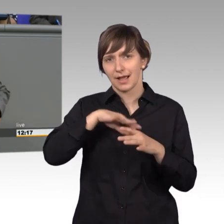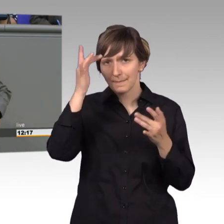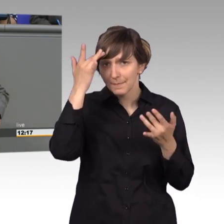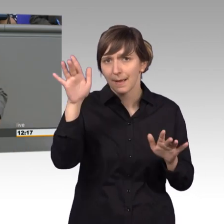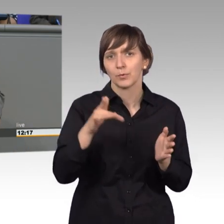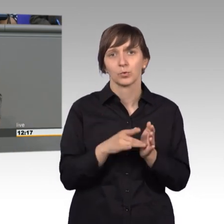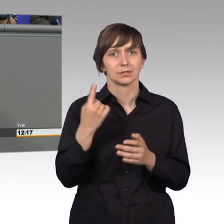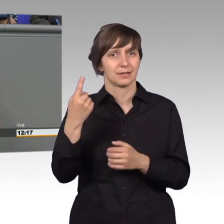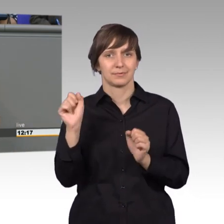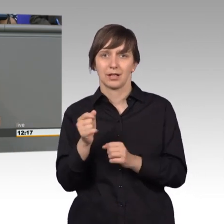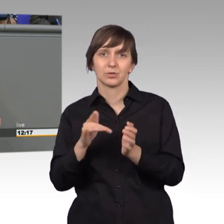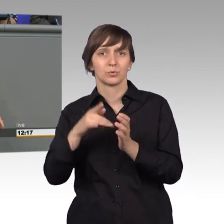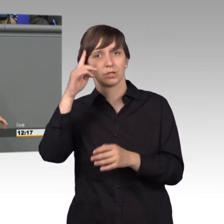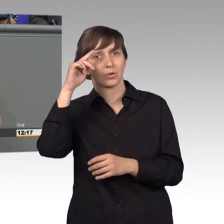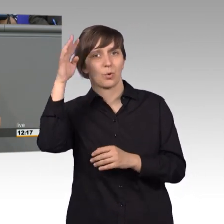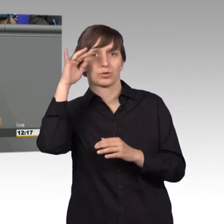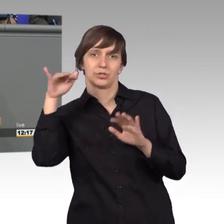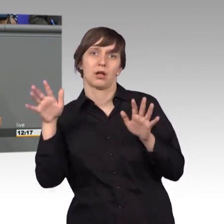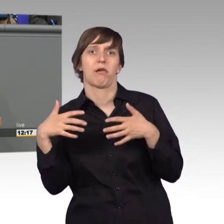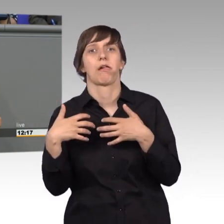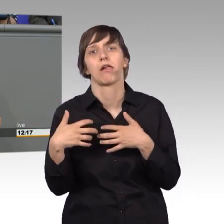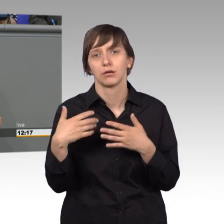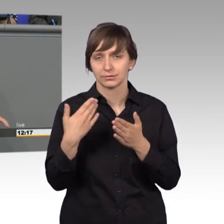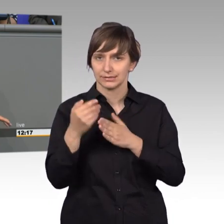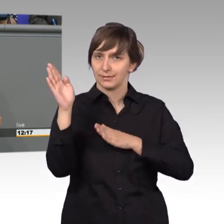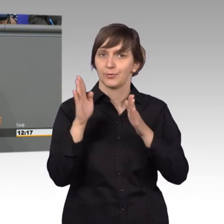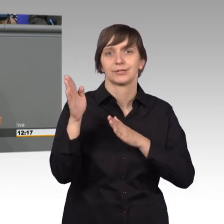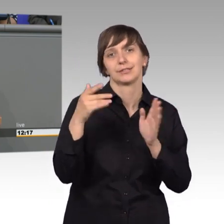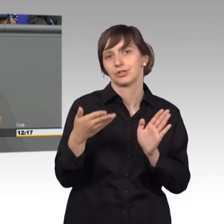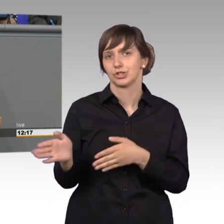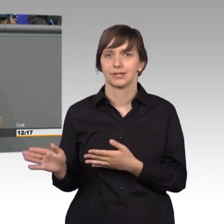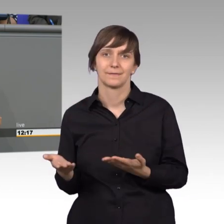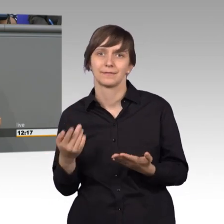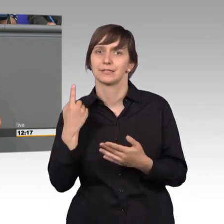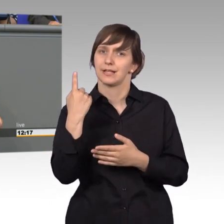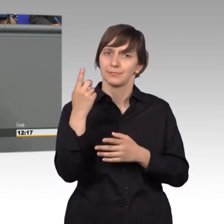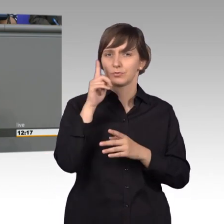quasi gehemmt sind und eigentlich- Demokratie bei Ihnen habe ich mir noch nie erkannt. Sie sind eine reine Verbotspartei.